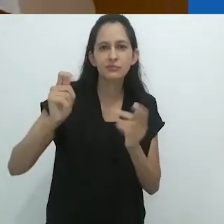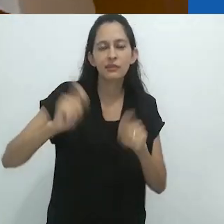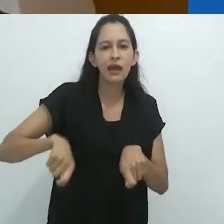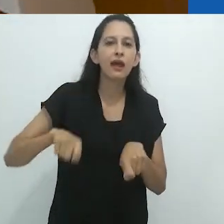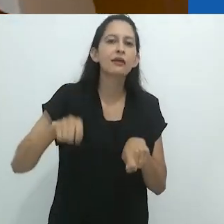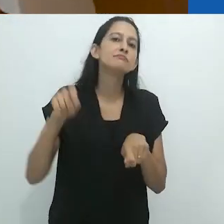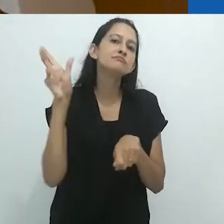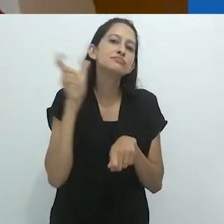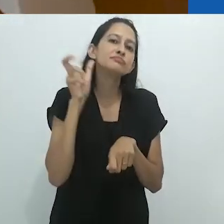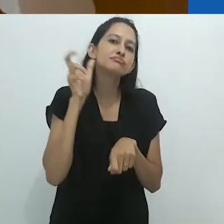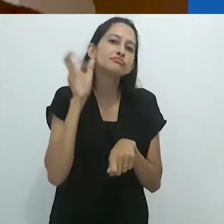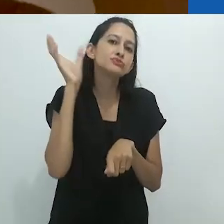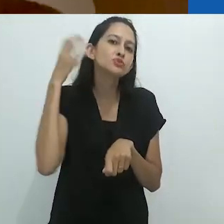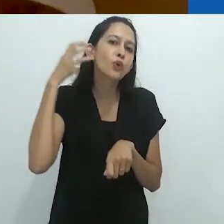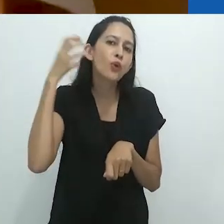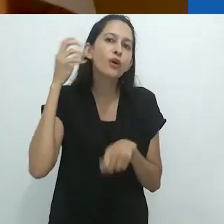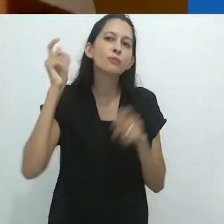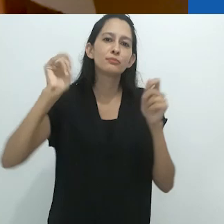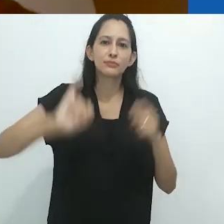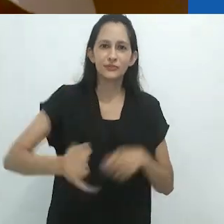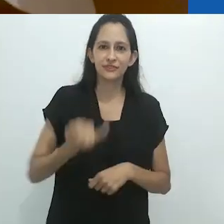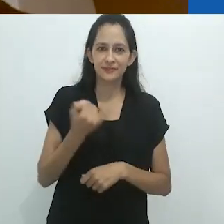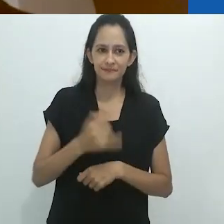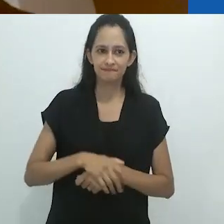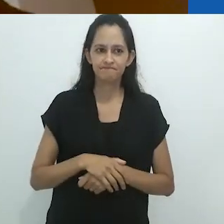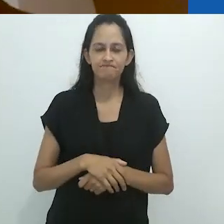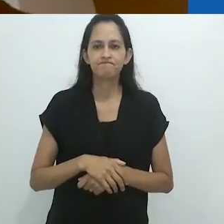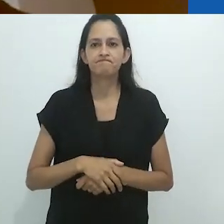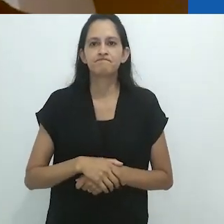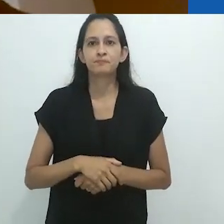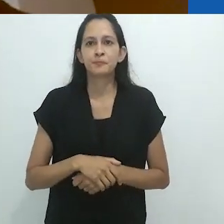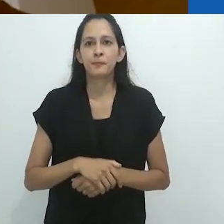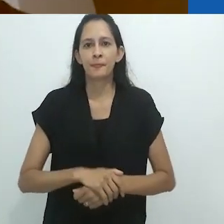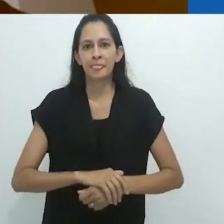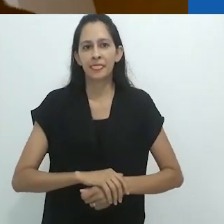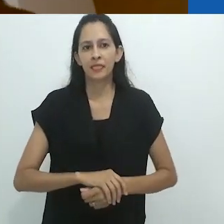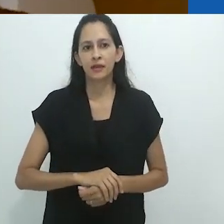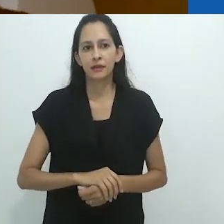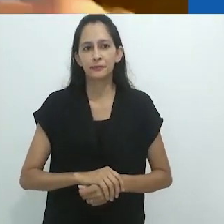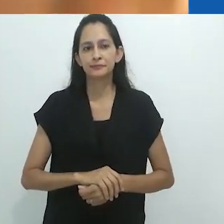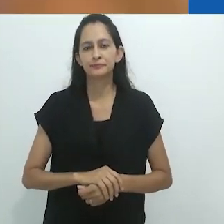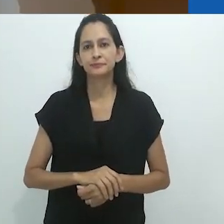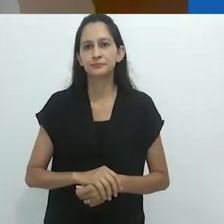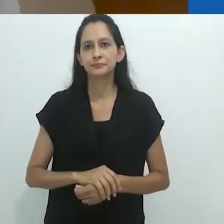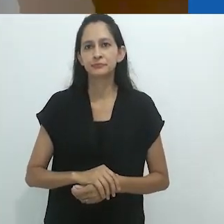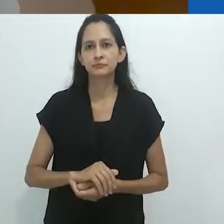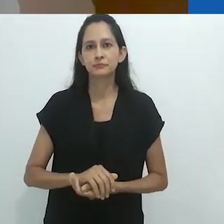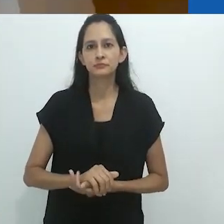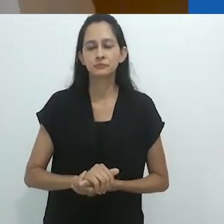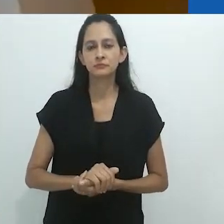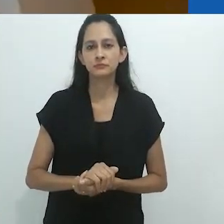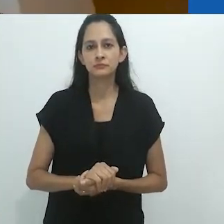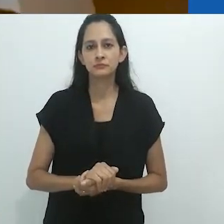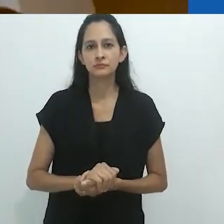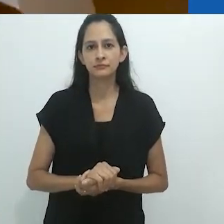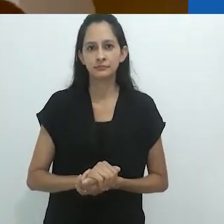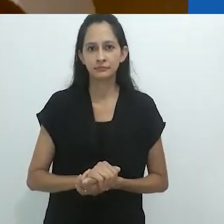como lavar a louça, como tecer.